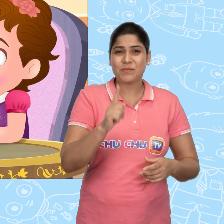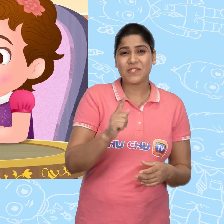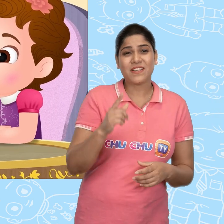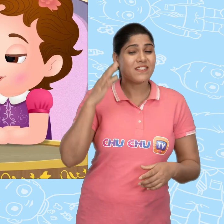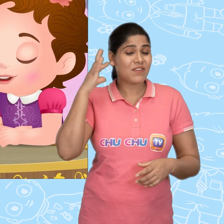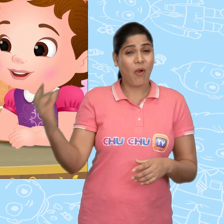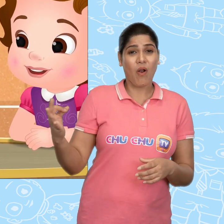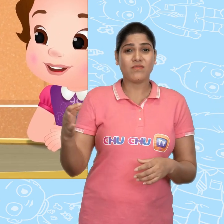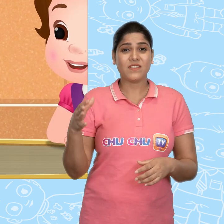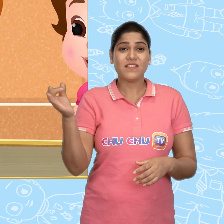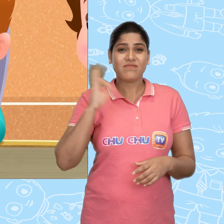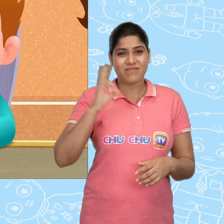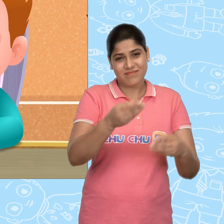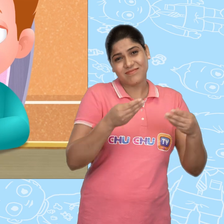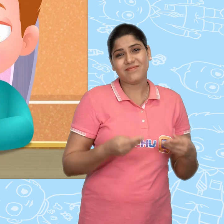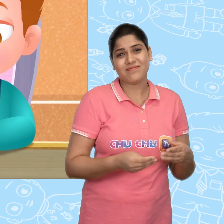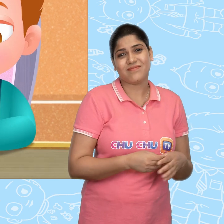Please मुझे सोने का एक सिक्का दे दो.